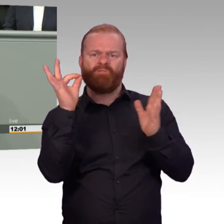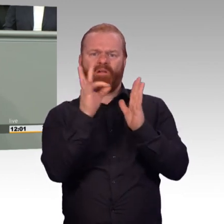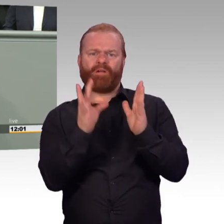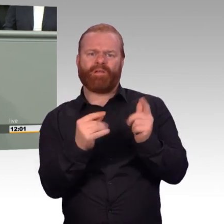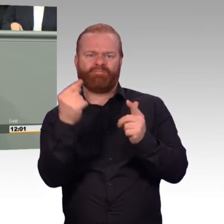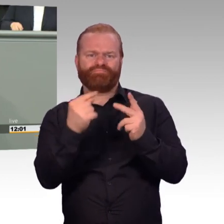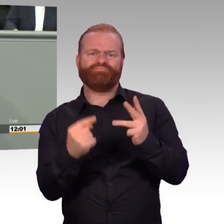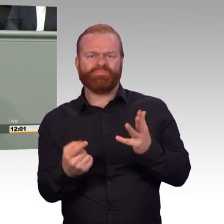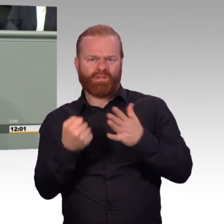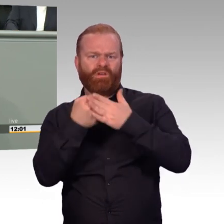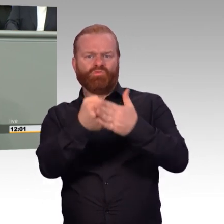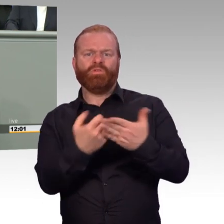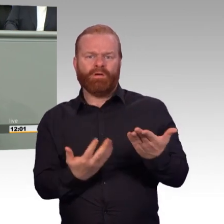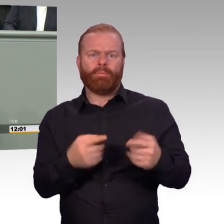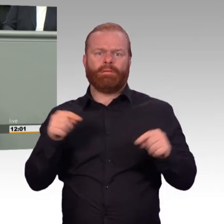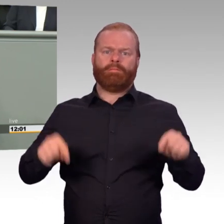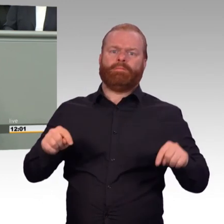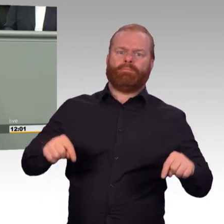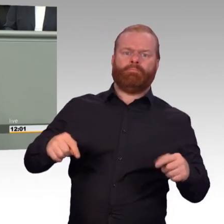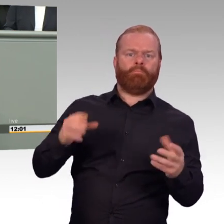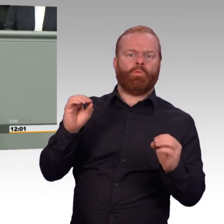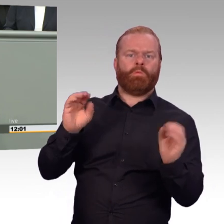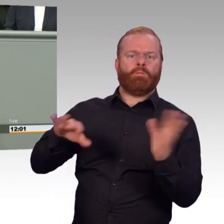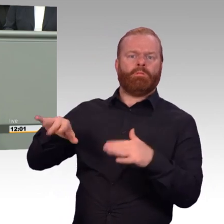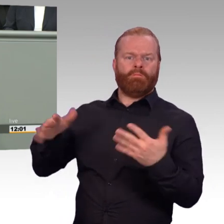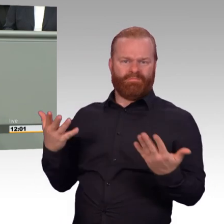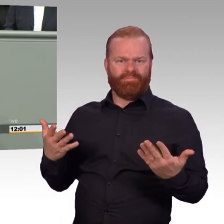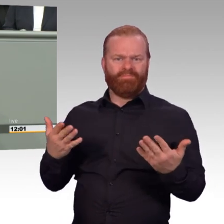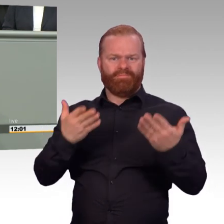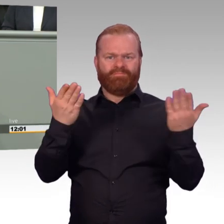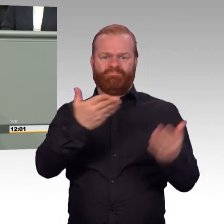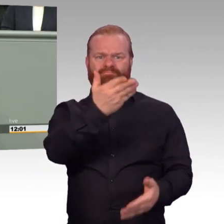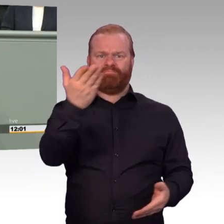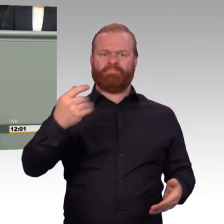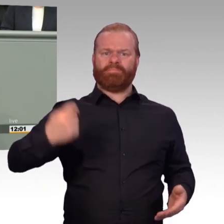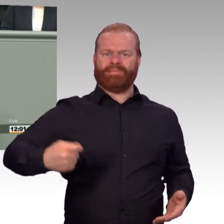Ihrer Kameraden einzubringen? So kommt es mir nämlich vor. (Beifall)